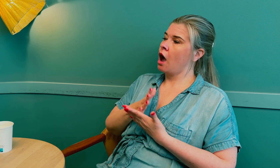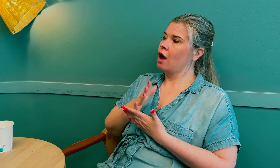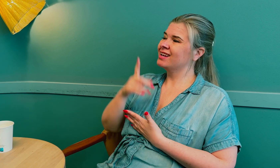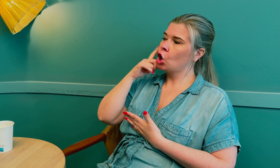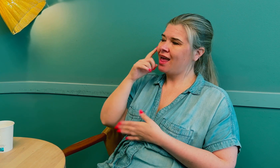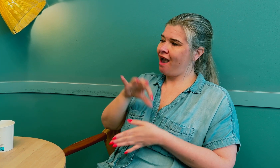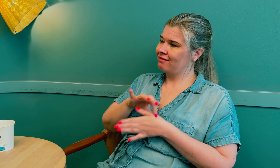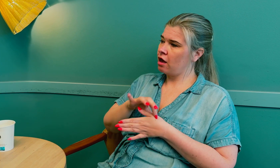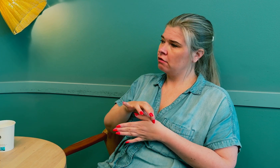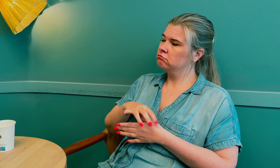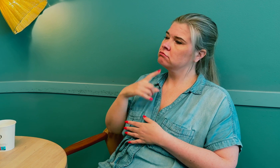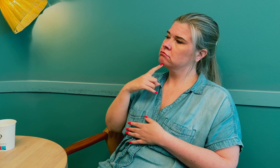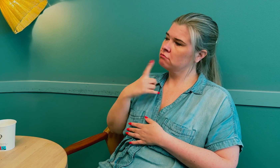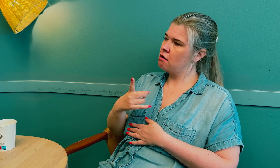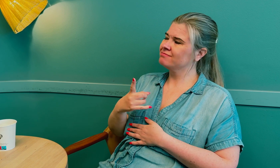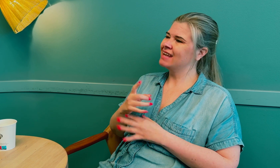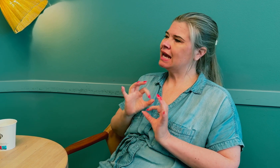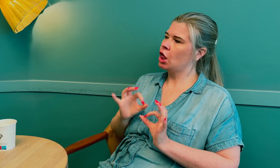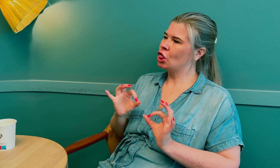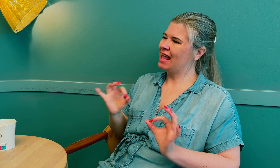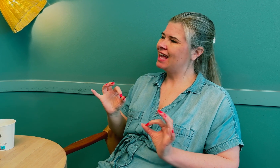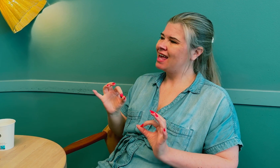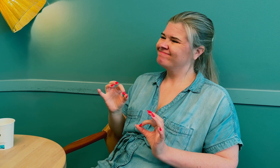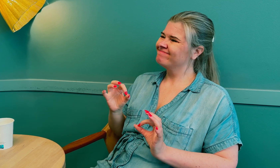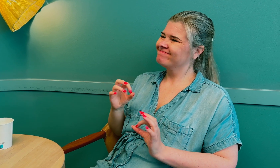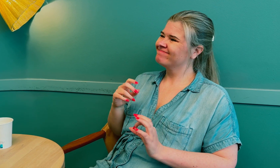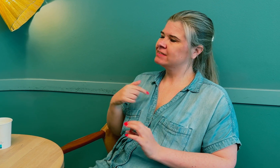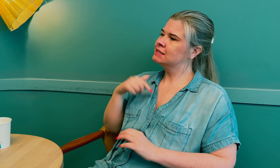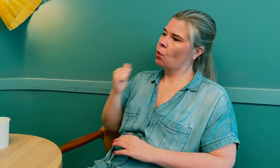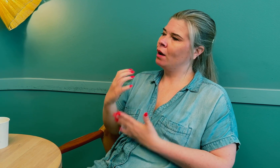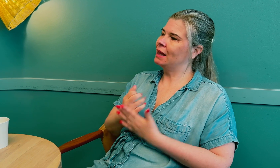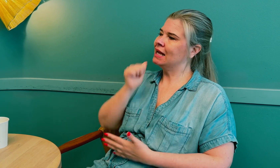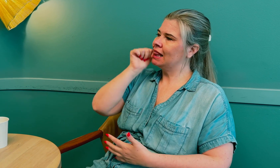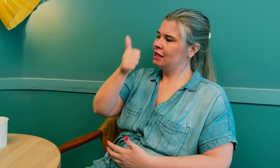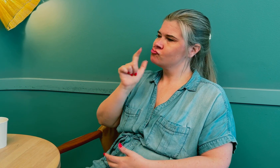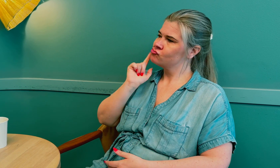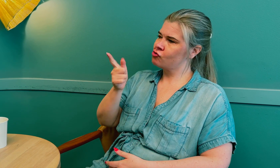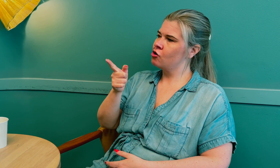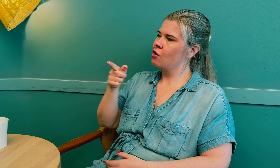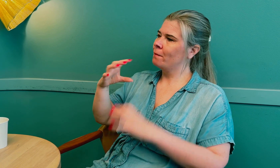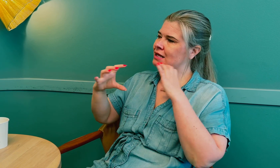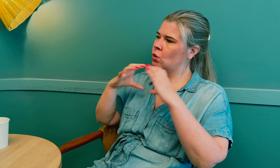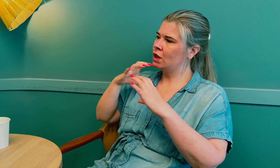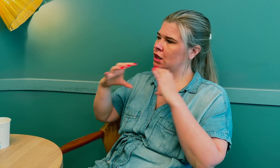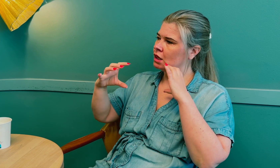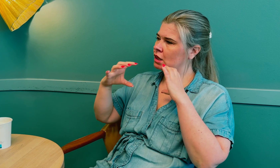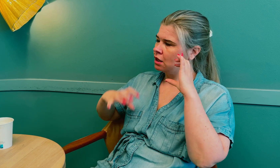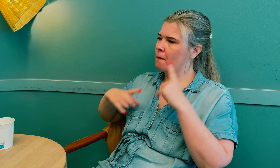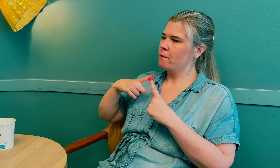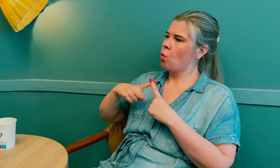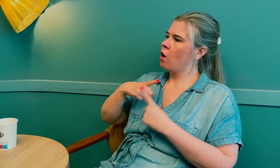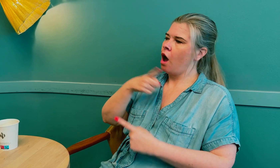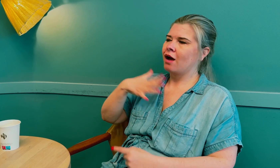I saken sa øyelegen tydelig at det hadde blitt oppdaget tidligere hvis det ikke var for kommunikasjonssvikten.